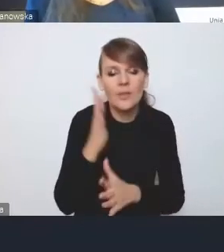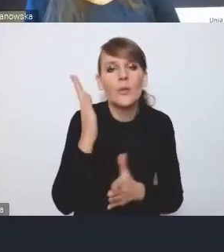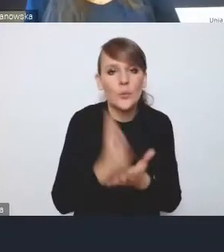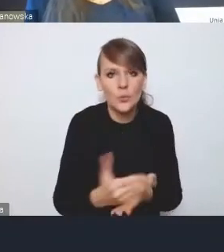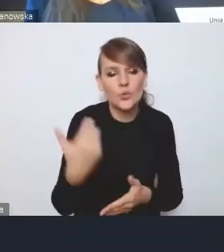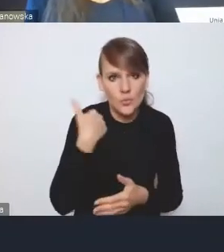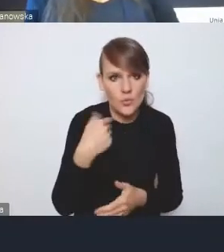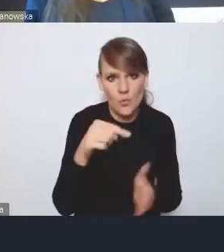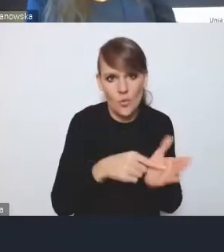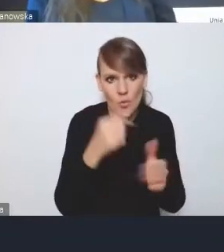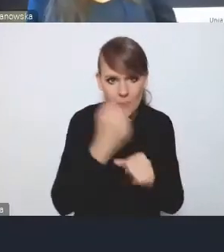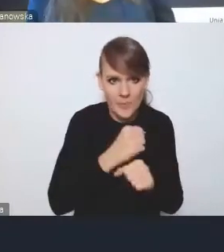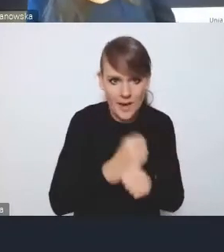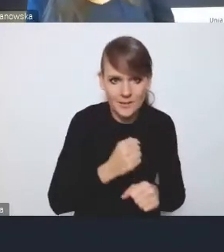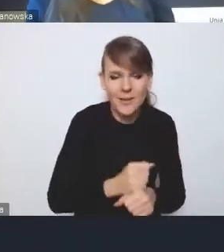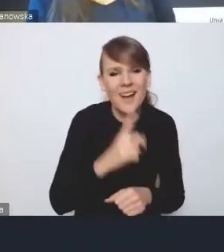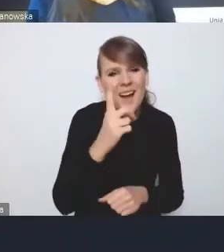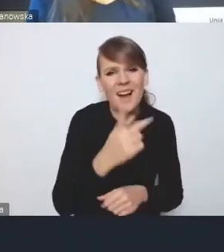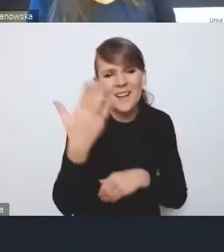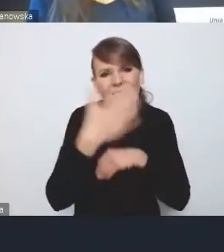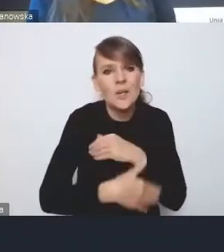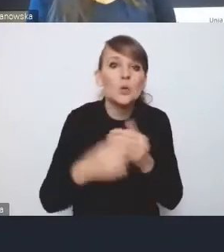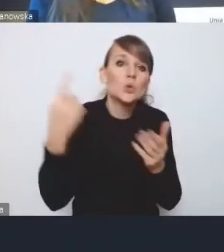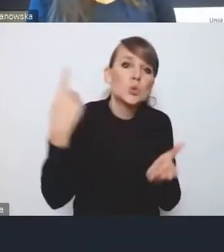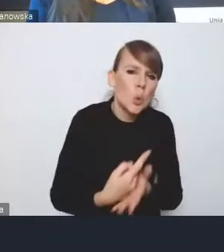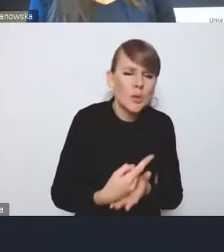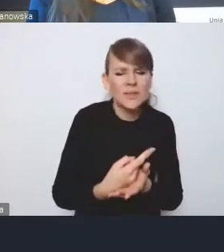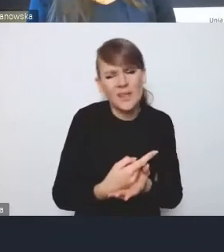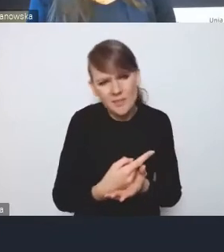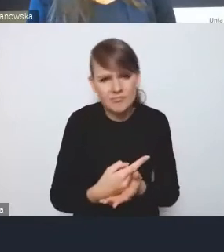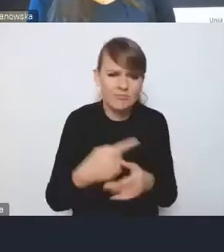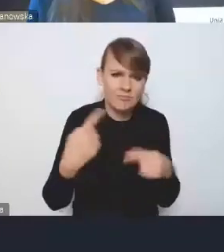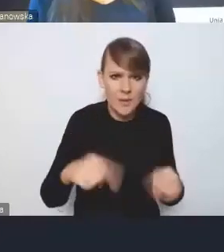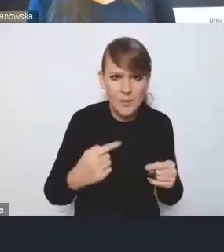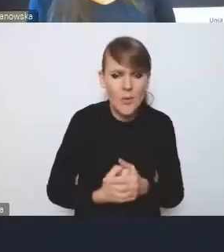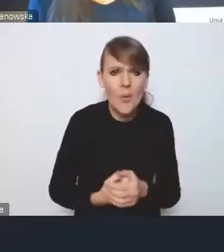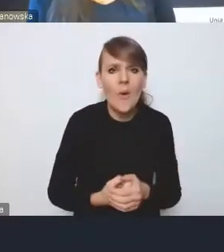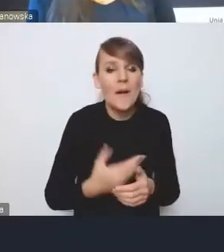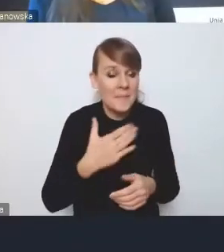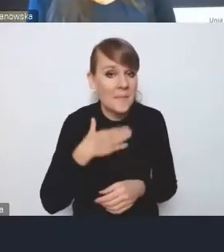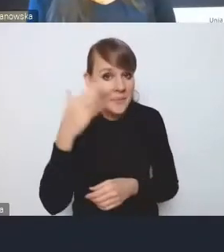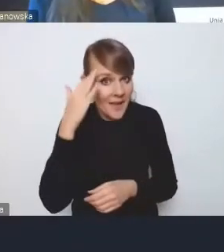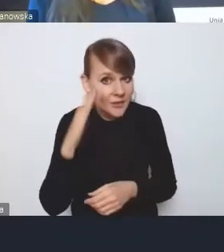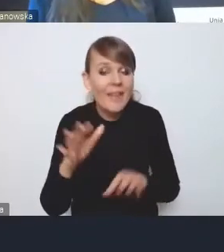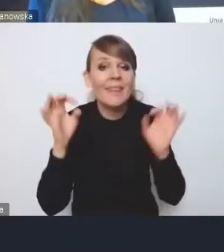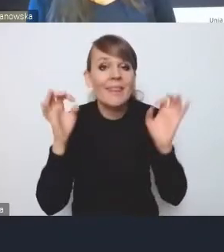ale nie zakończyły się jakimś wielkim sukcesem. No, liczymy na to, że teraz się uda.